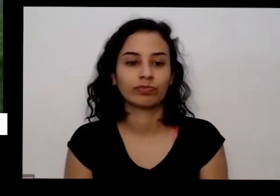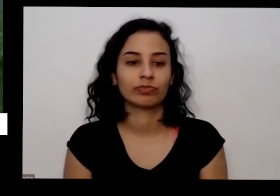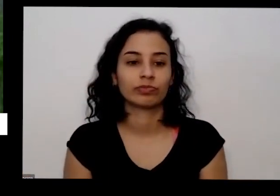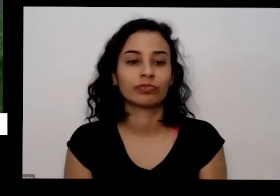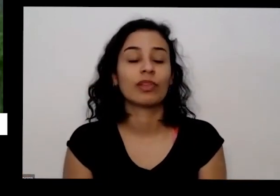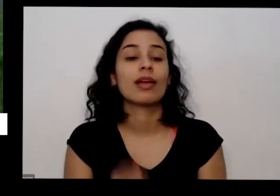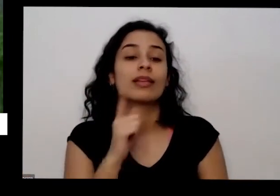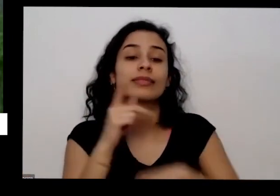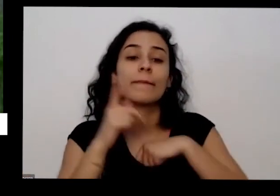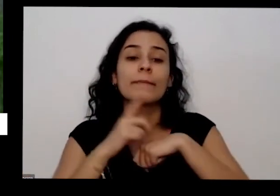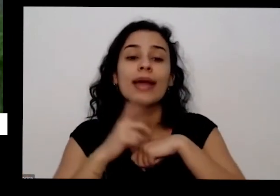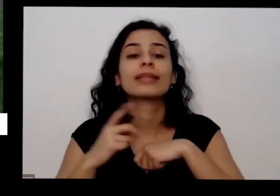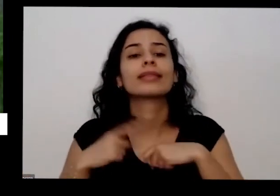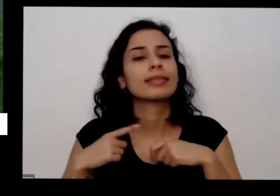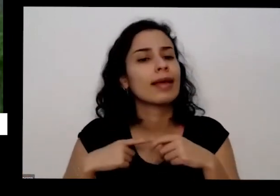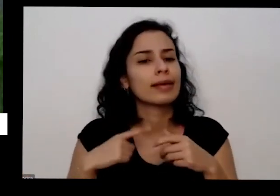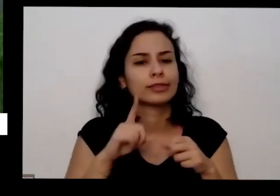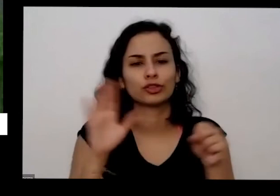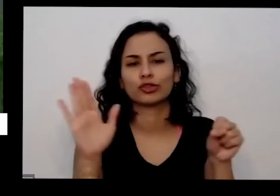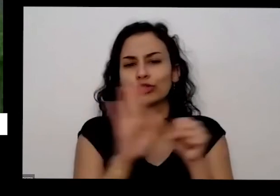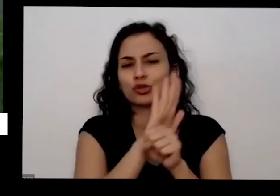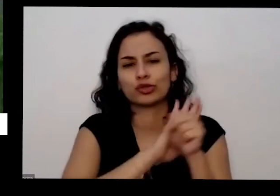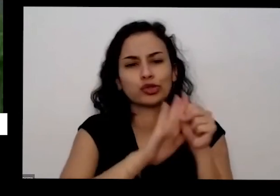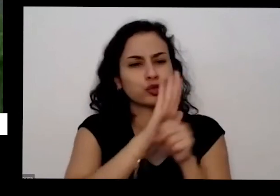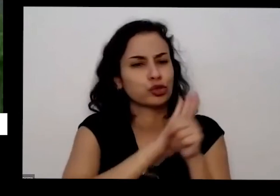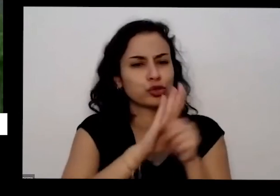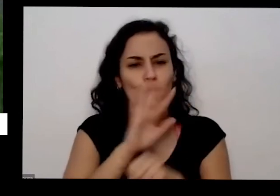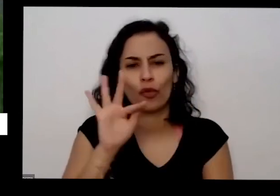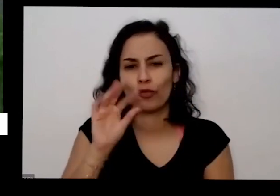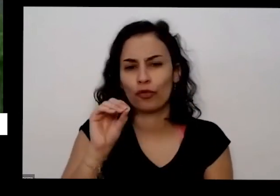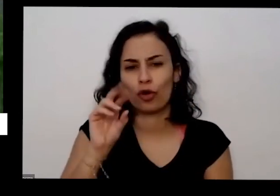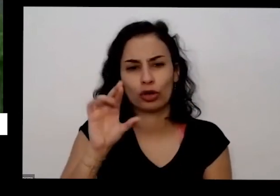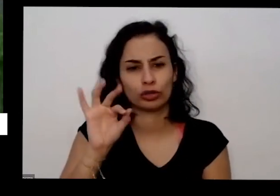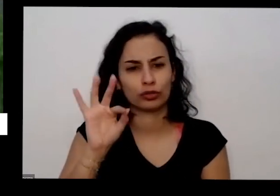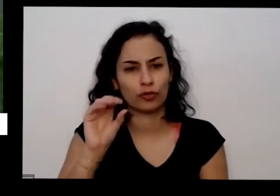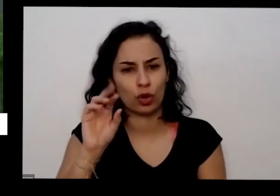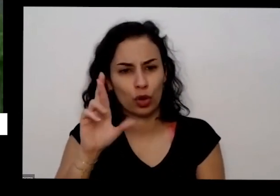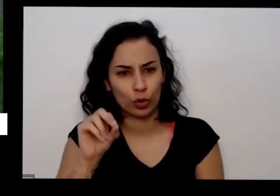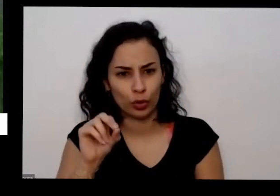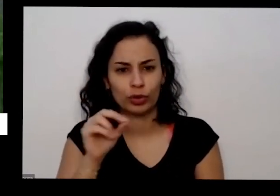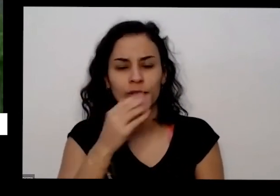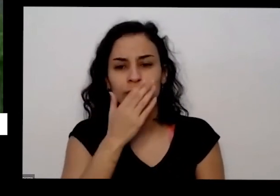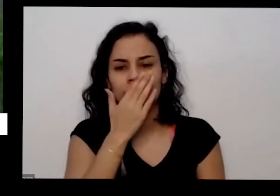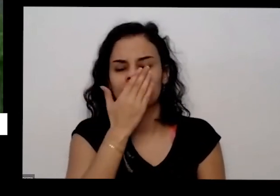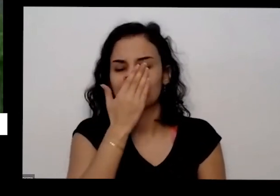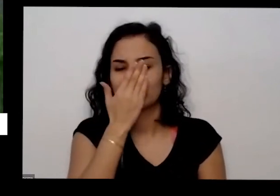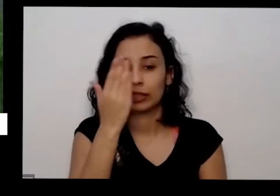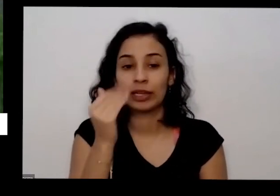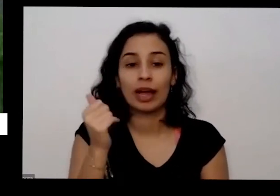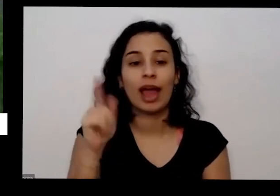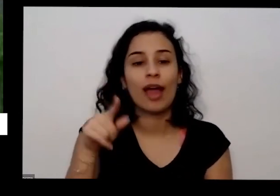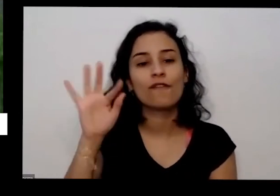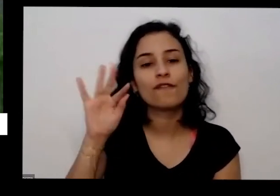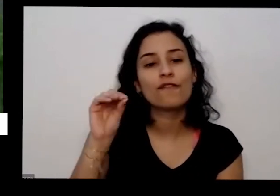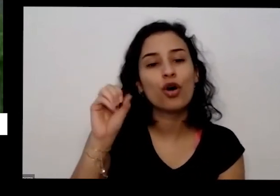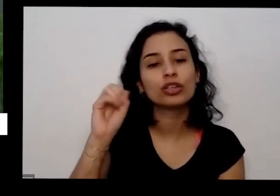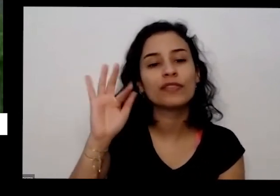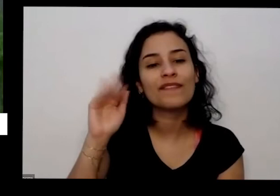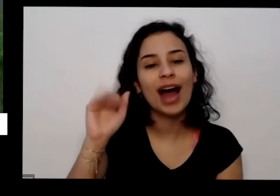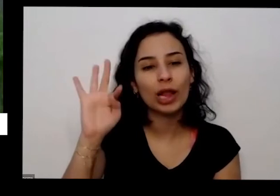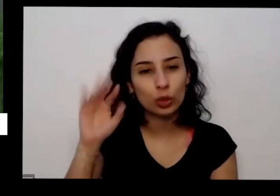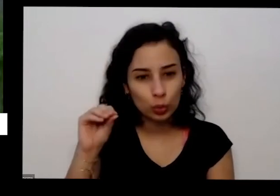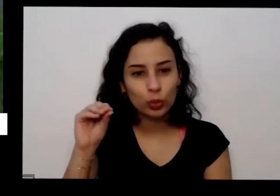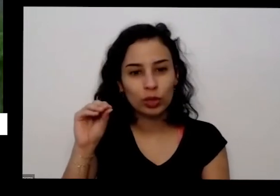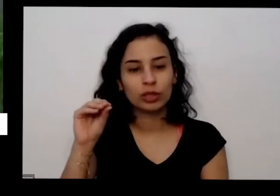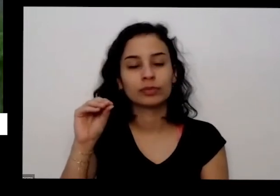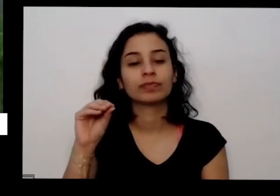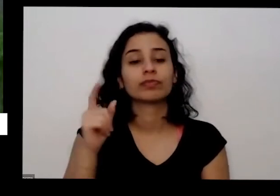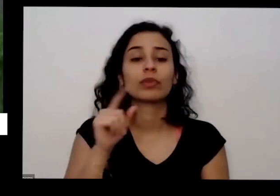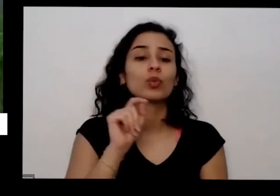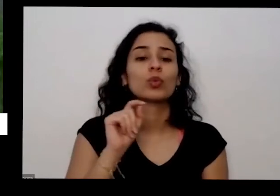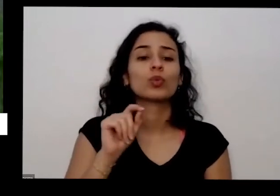que tem muito próximo então é a gente chama de fosfato reativo E aí você gosta também de arroz